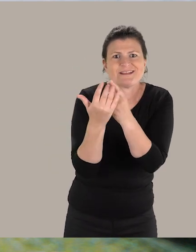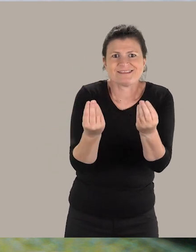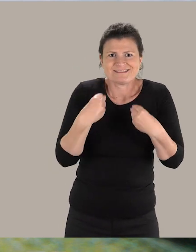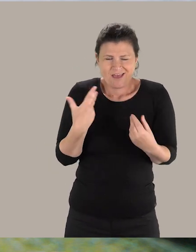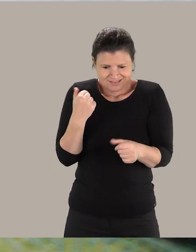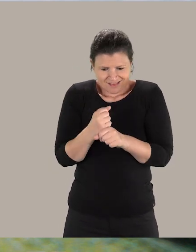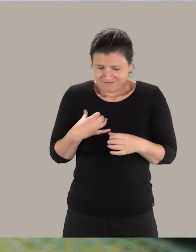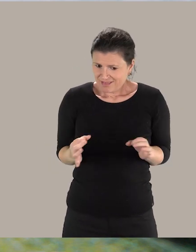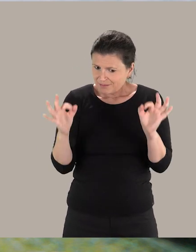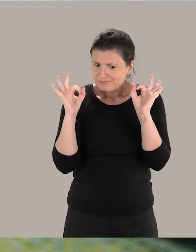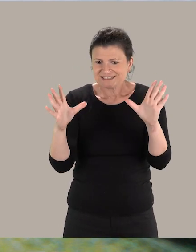Et ça, ça donne vraiment du sens à ce travail !